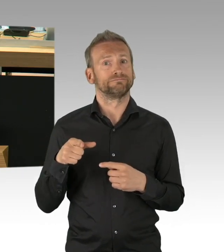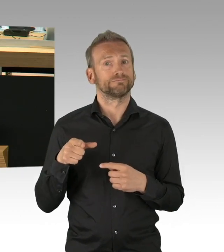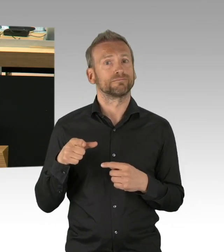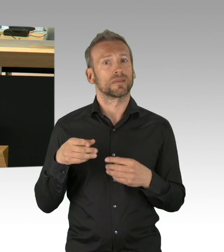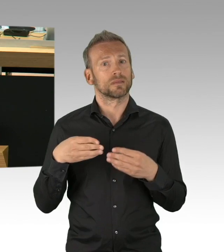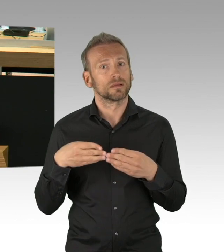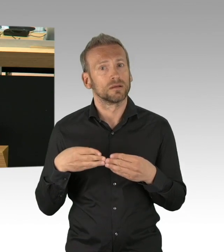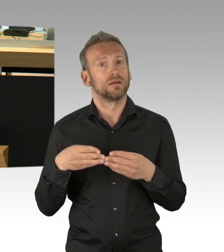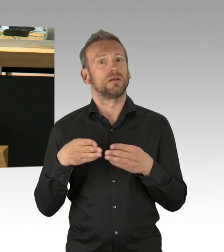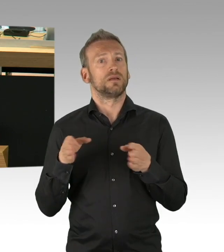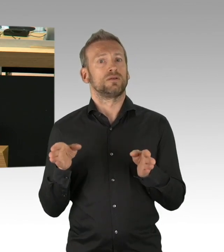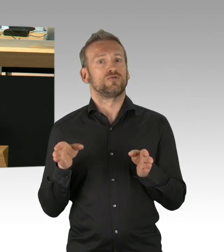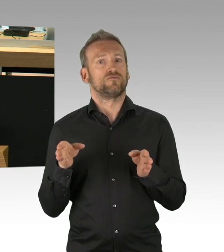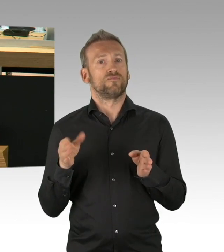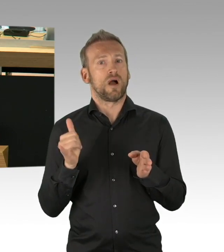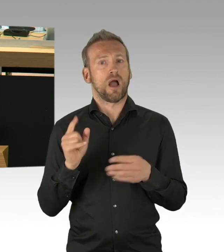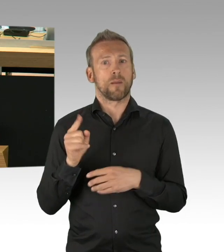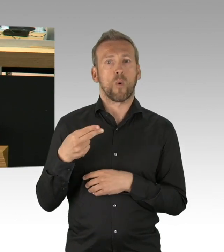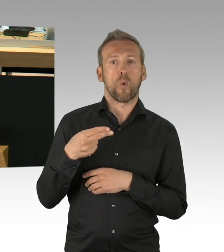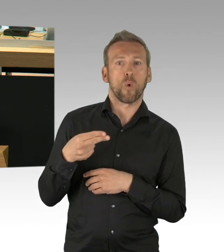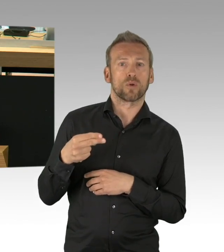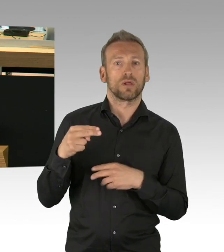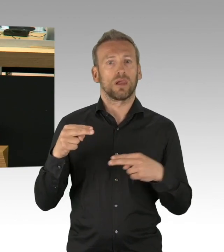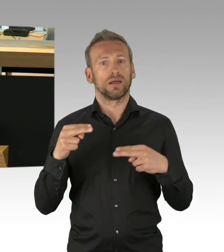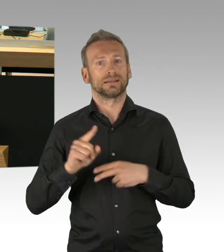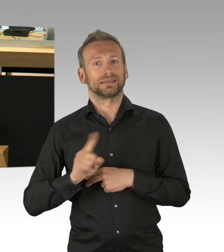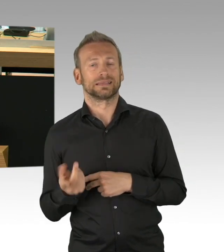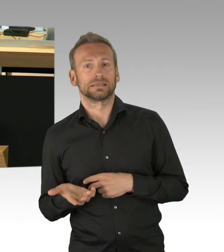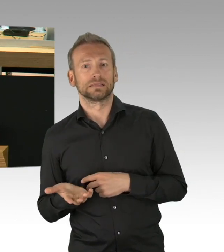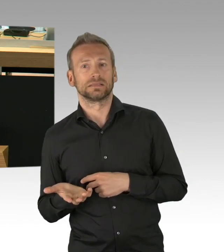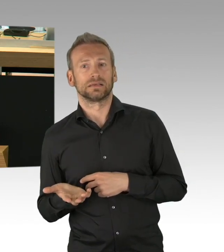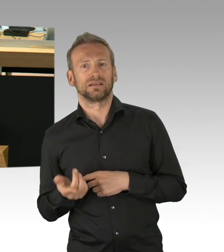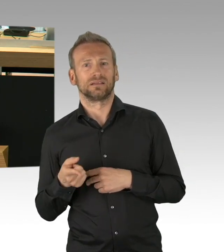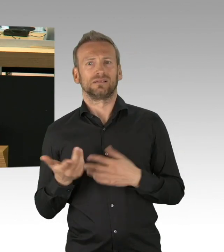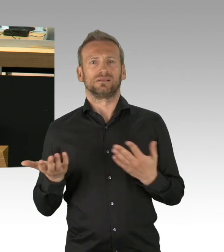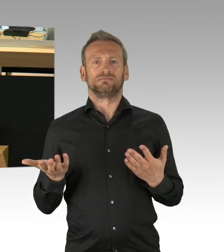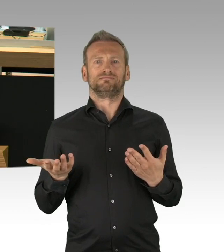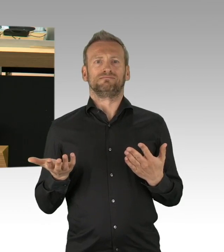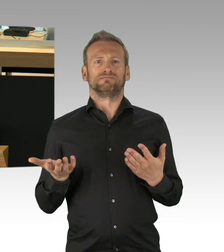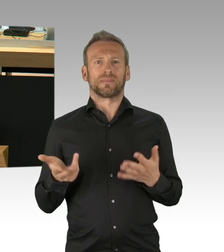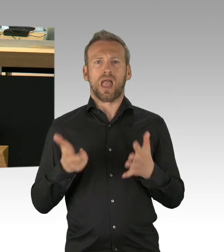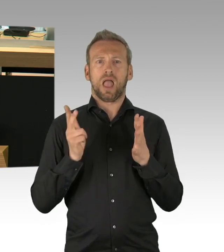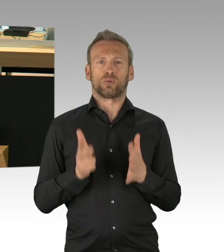und das sind die allermeisten, Arbeitnehmer. Arbeitnehmer, deren Existenzgrundlage jetzt auf dem Spiel steht,